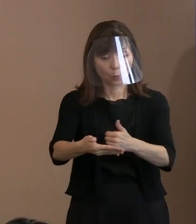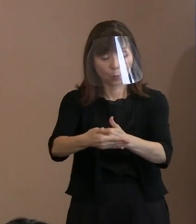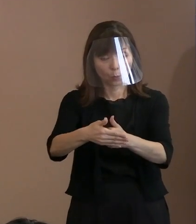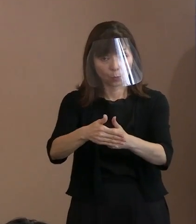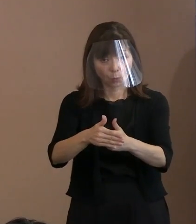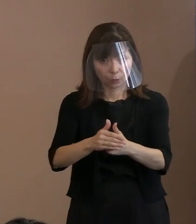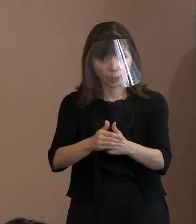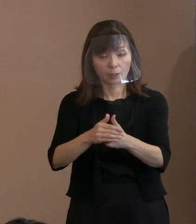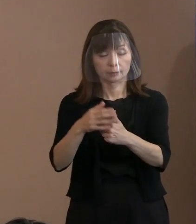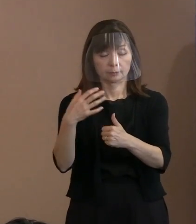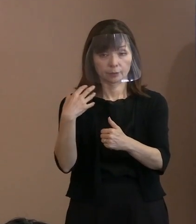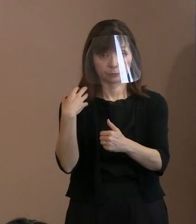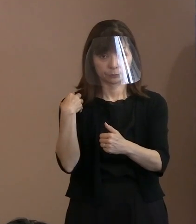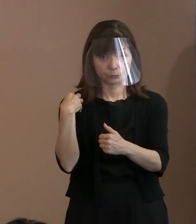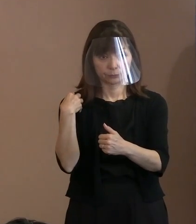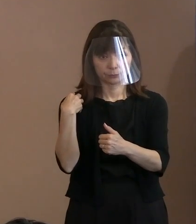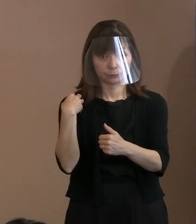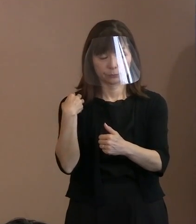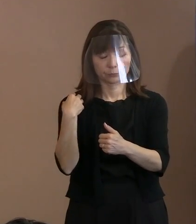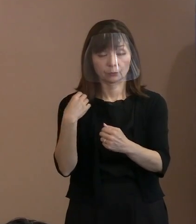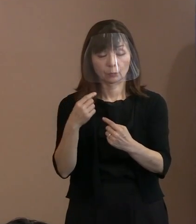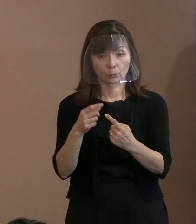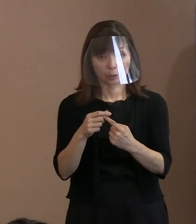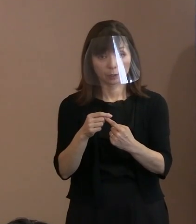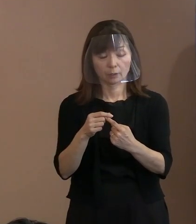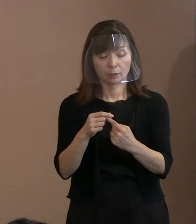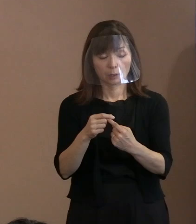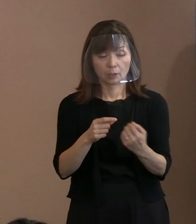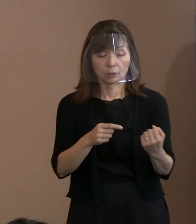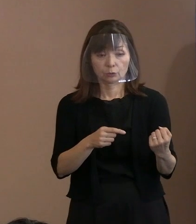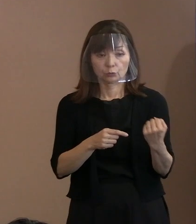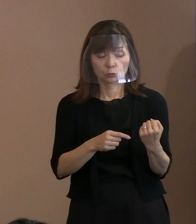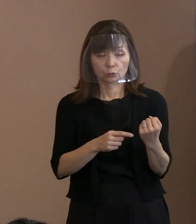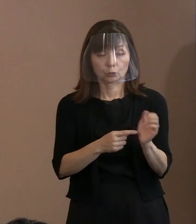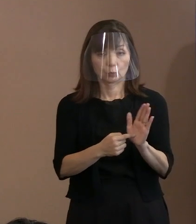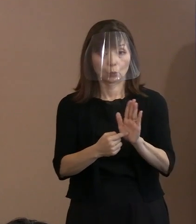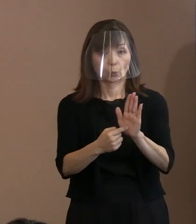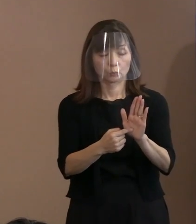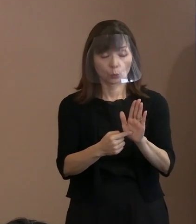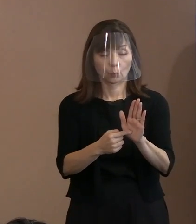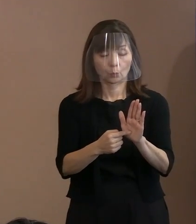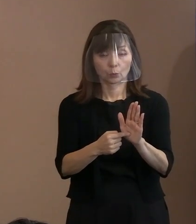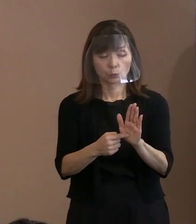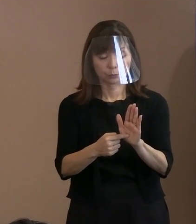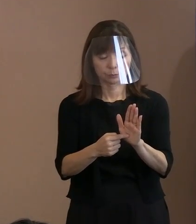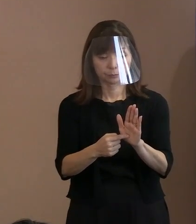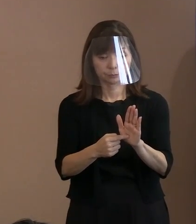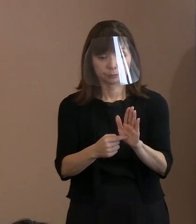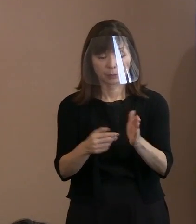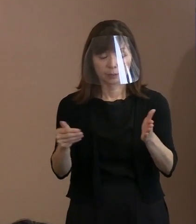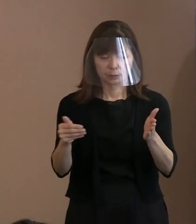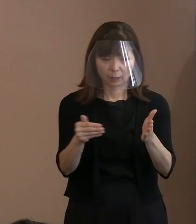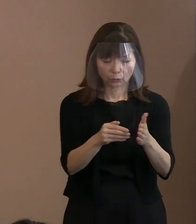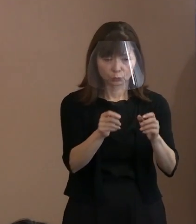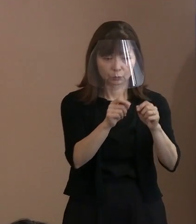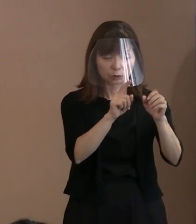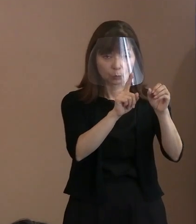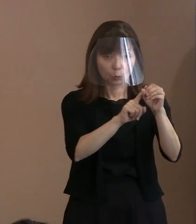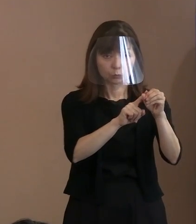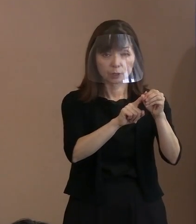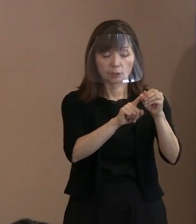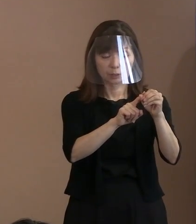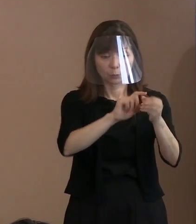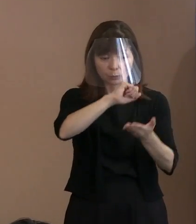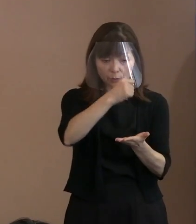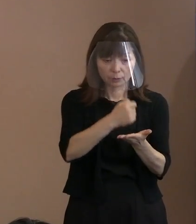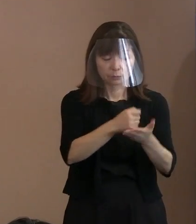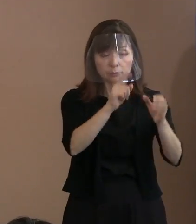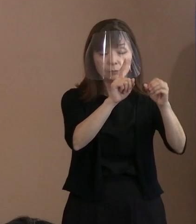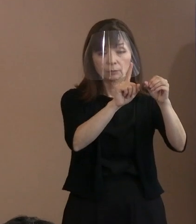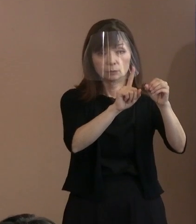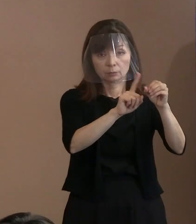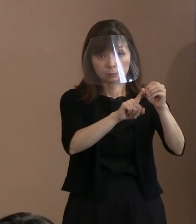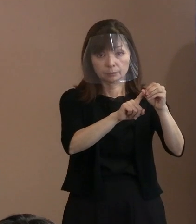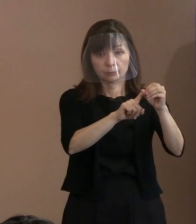あるいは､ちゃんとそれを協調していく､ 最終目的に向けてね｡きちんと協調できる､